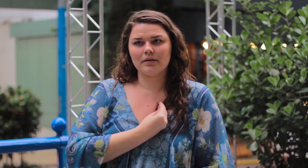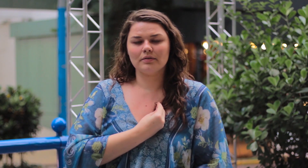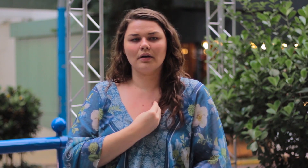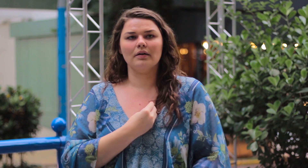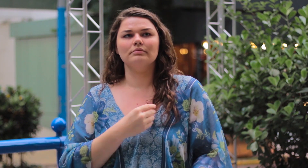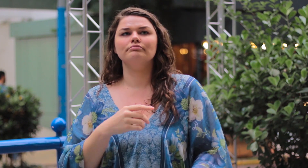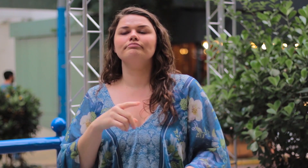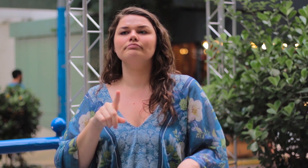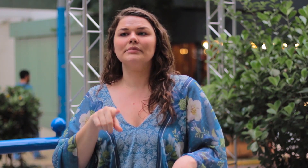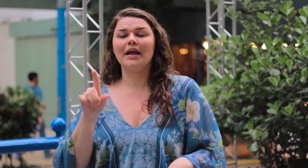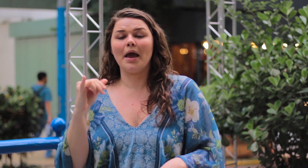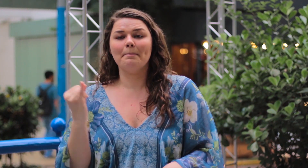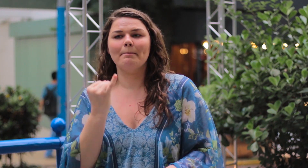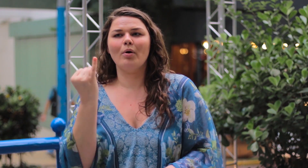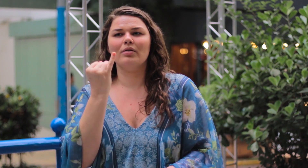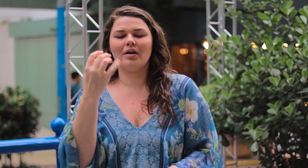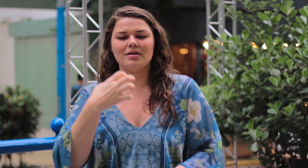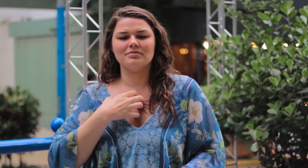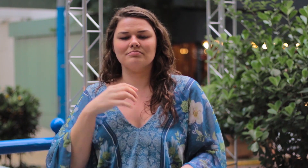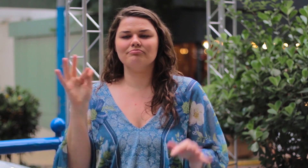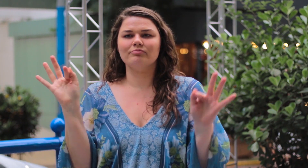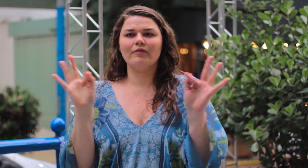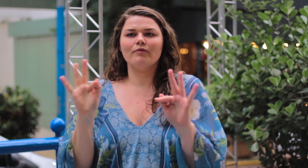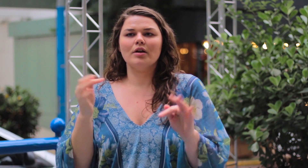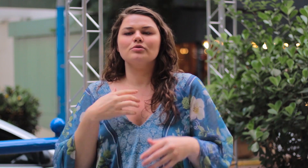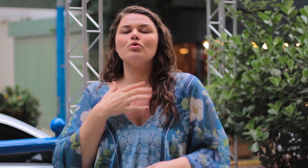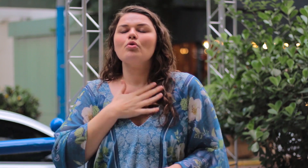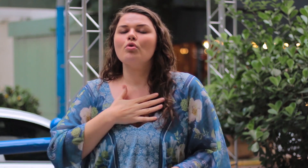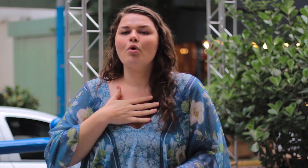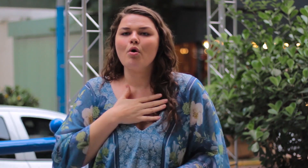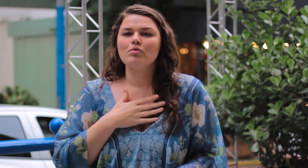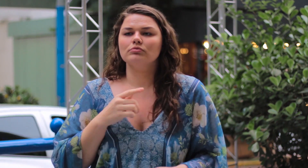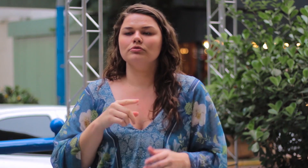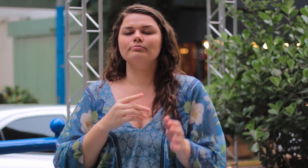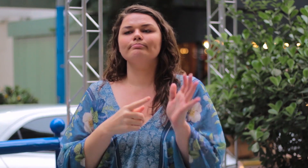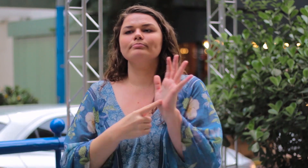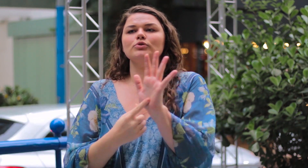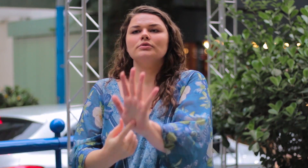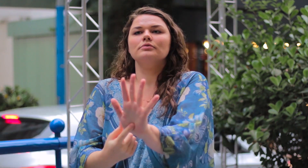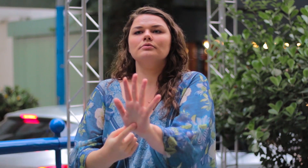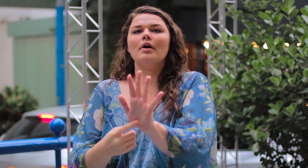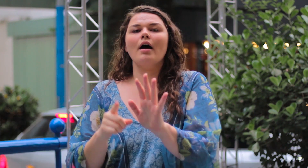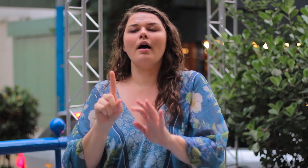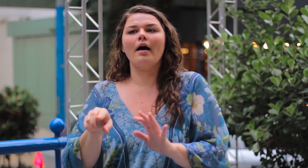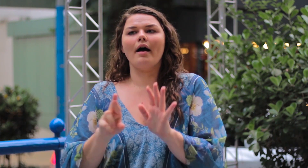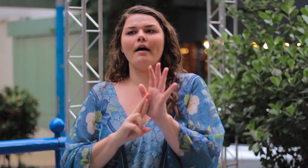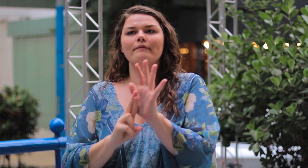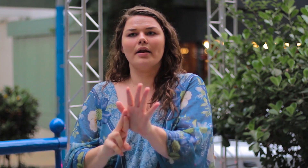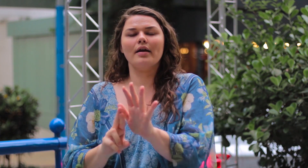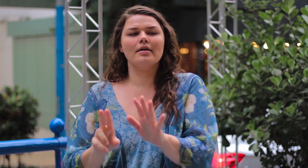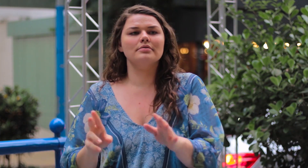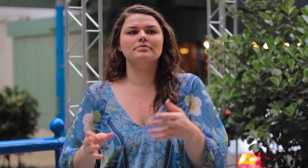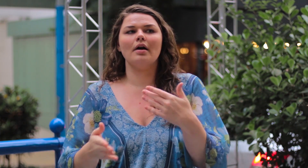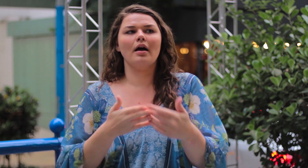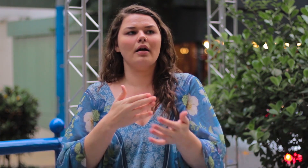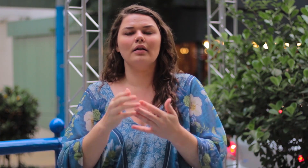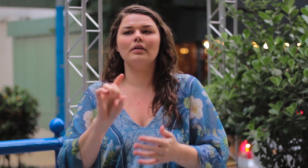O importante é estar feliz consigo mesma! Gostar do que mostra e do que é! Ser referência para os demais.